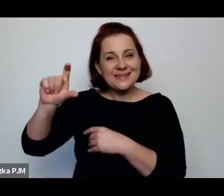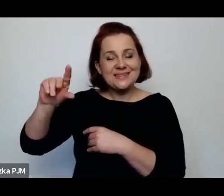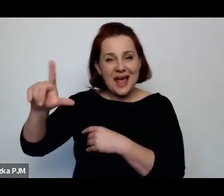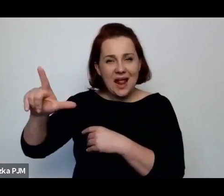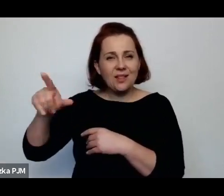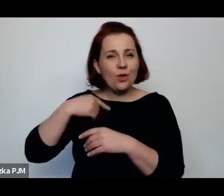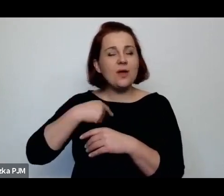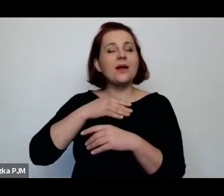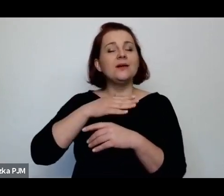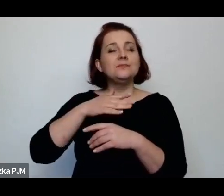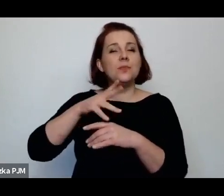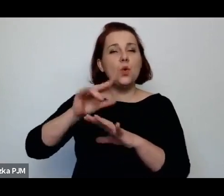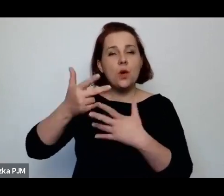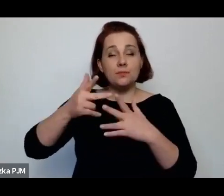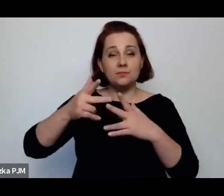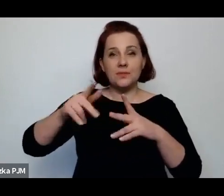prowadzę ciągły spór.